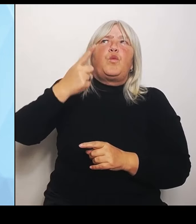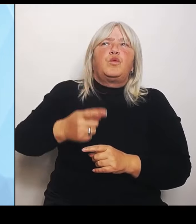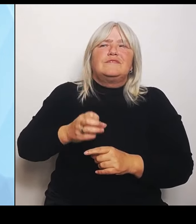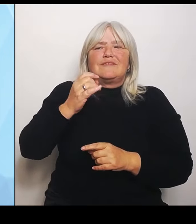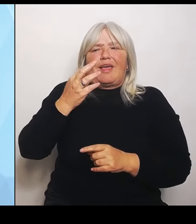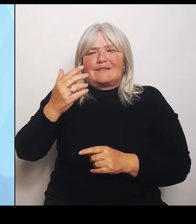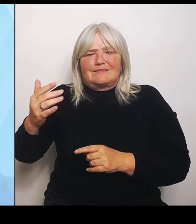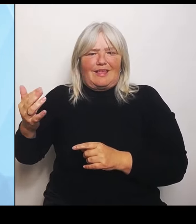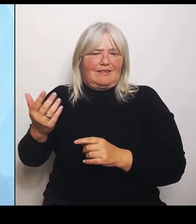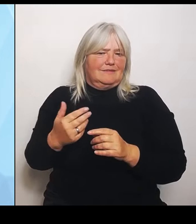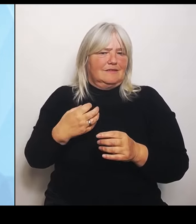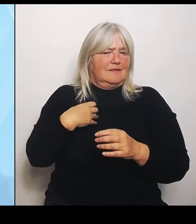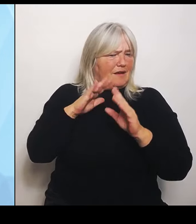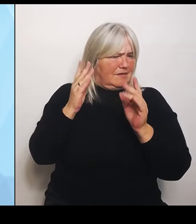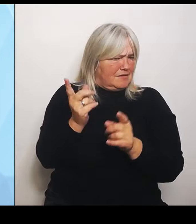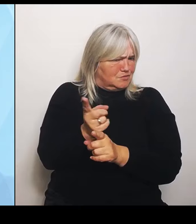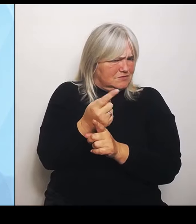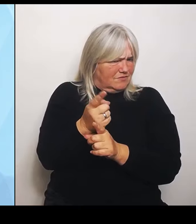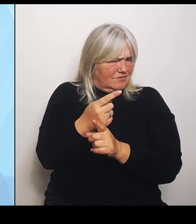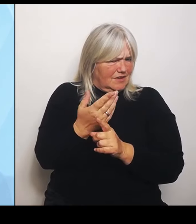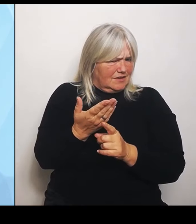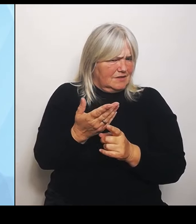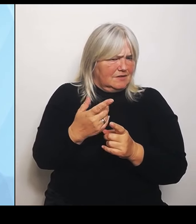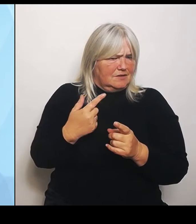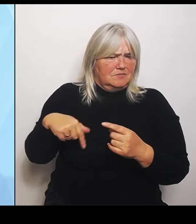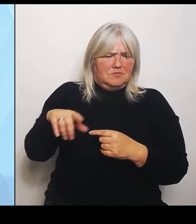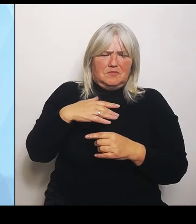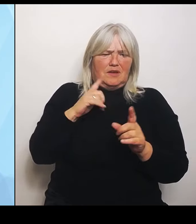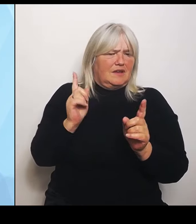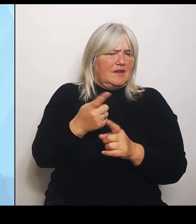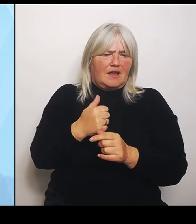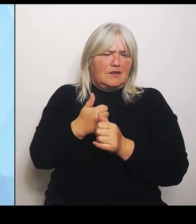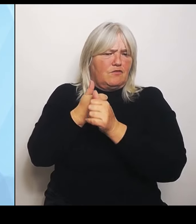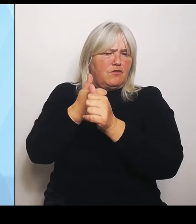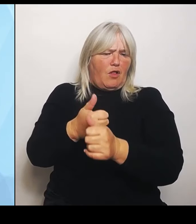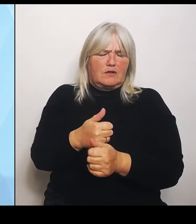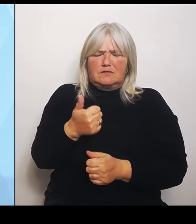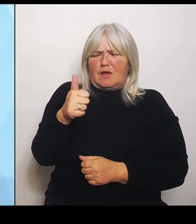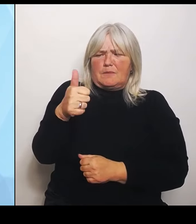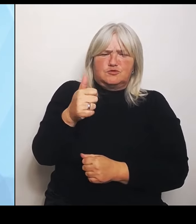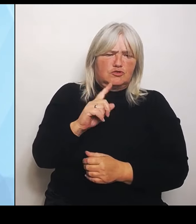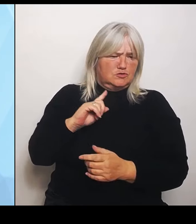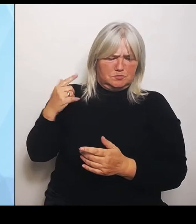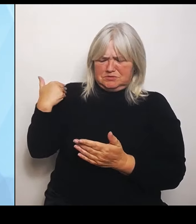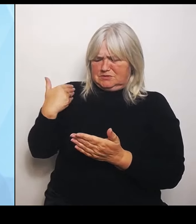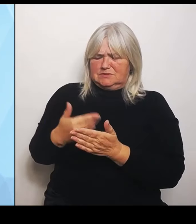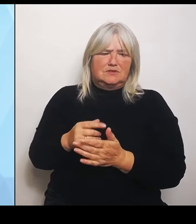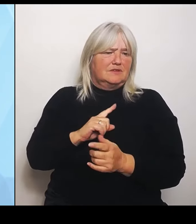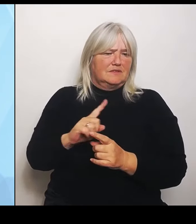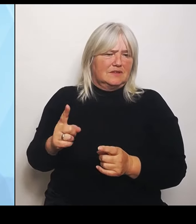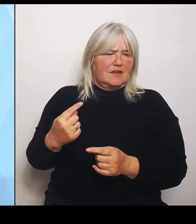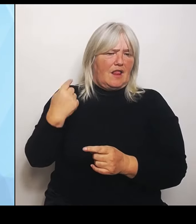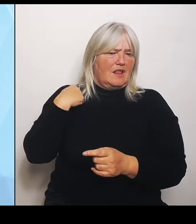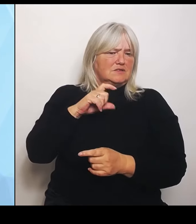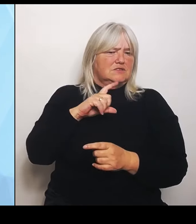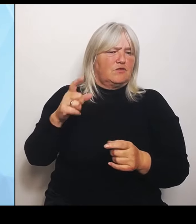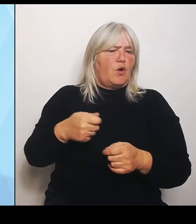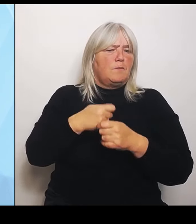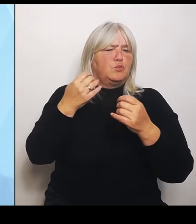Bis heute nicht. Das wurde ja letzte Woche im Bundestag abgestimmt. Er hat uns keine Folgenabschätzung vorgelegt, wo er beweisen kann oder